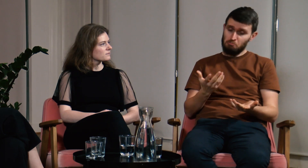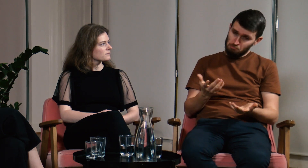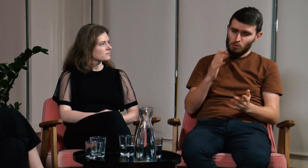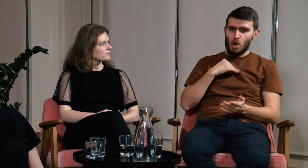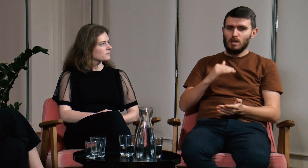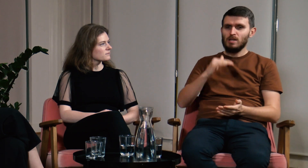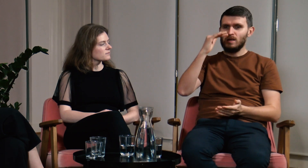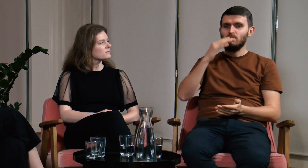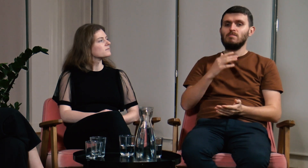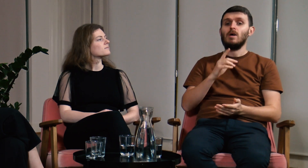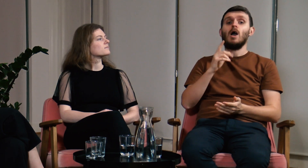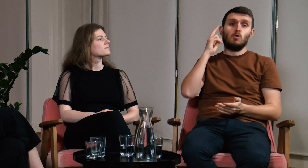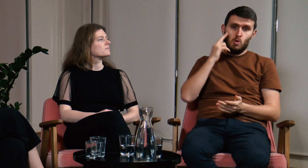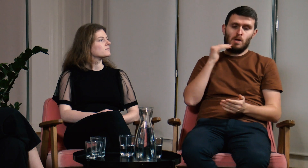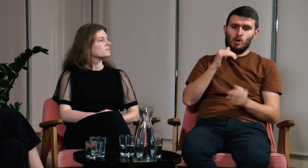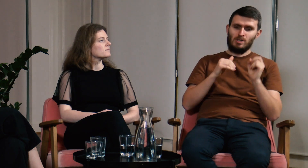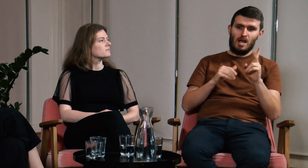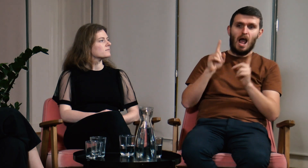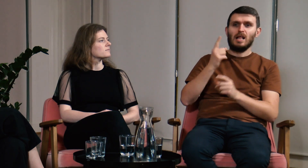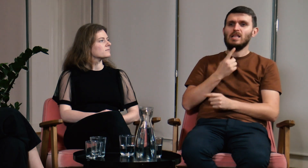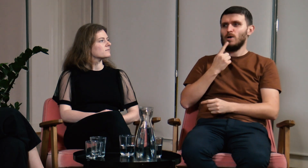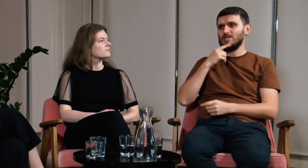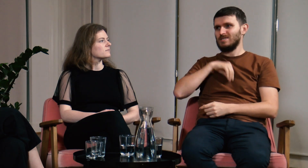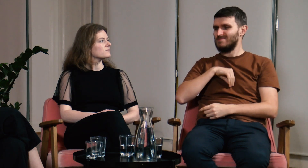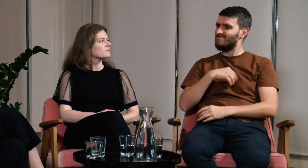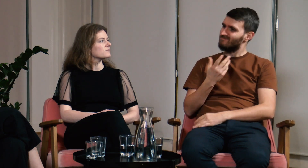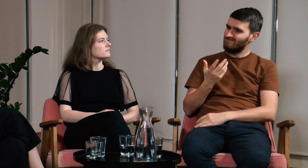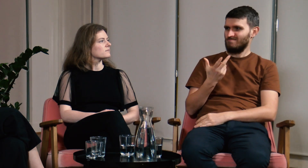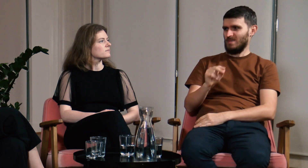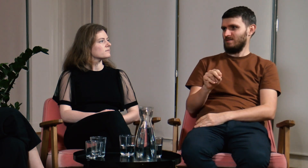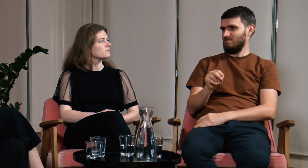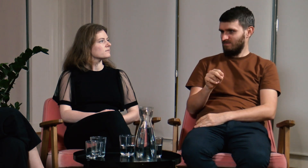Dorastałem, byłem Głuchy, ale nie miałem w pełni rozwiniętej świadomości językowej.